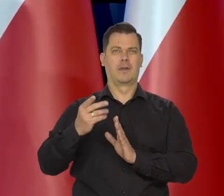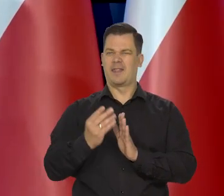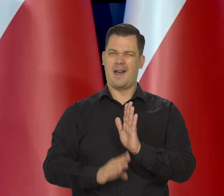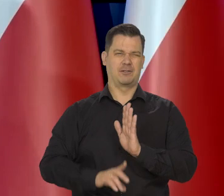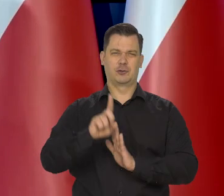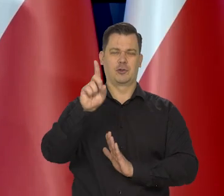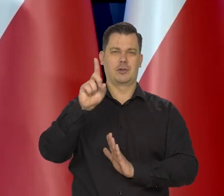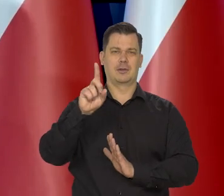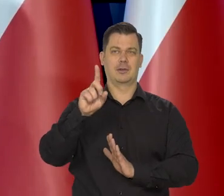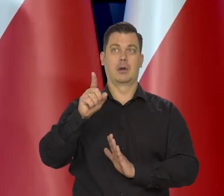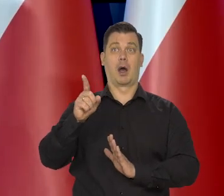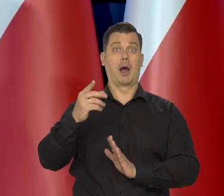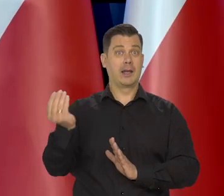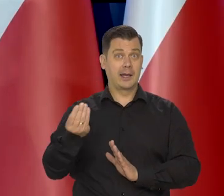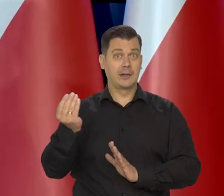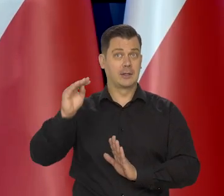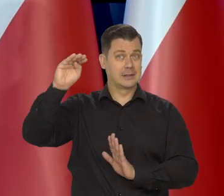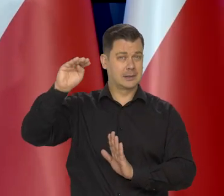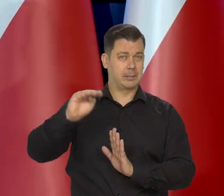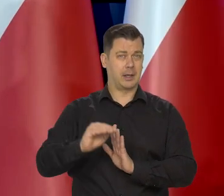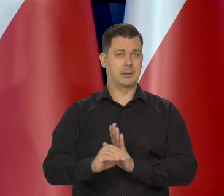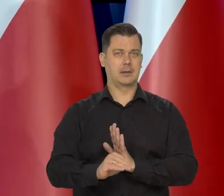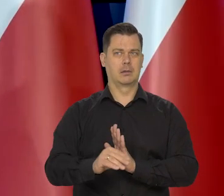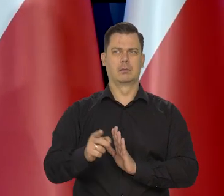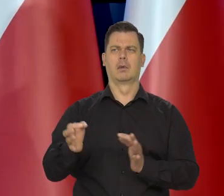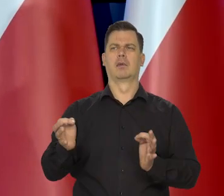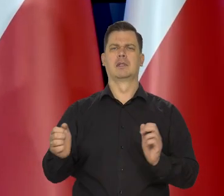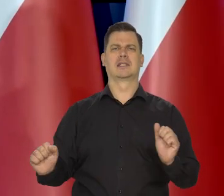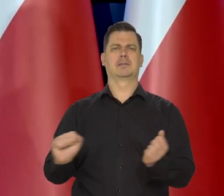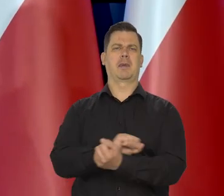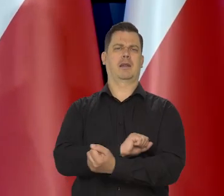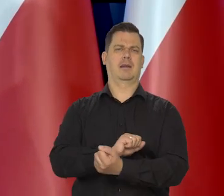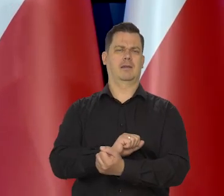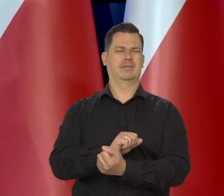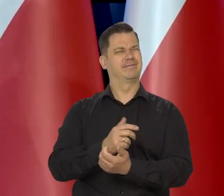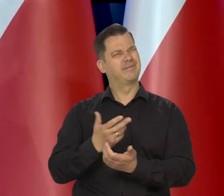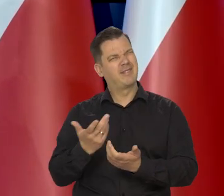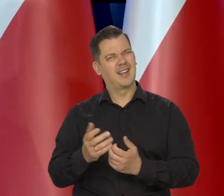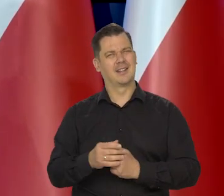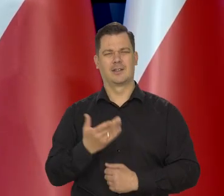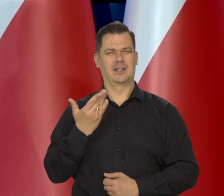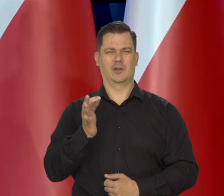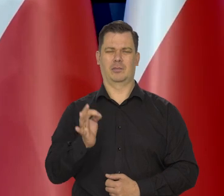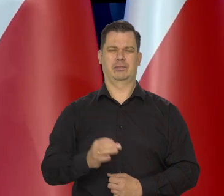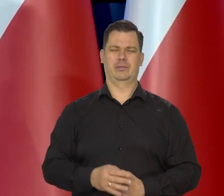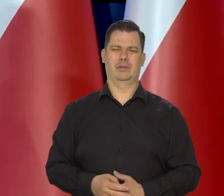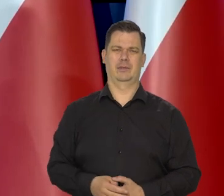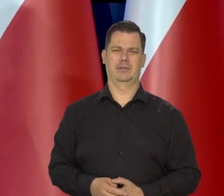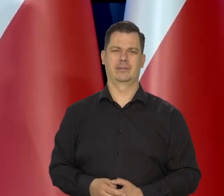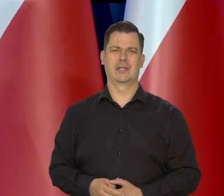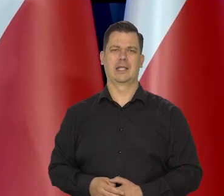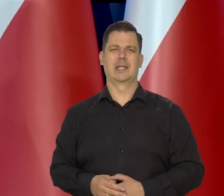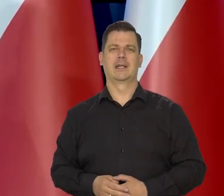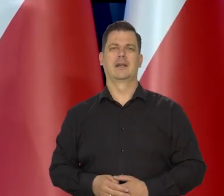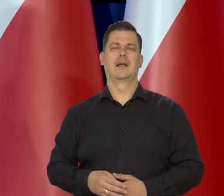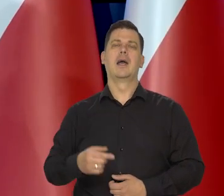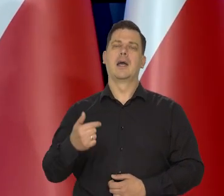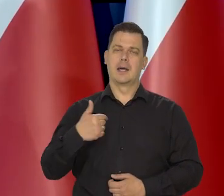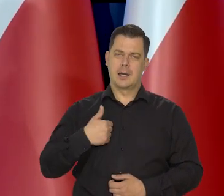w jakiś trend spadkowy inflacji, żeby akurat w tym momencie ten koszyk się zmienił, no to... Ja państwu mówiłem,